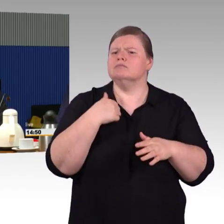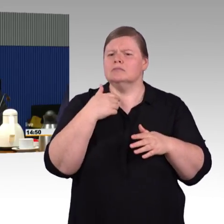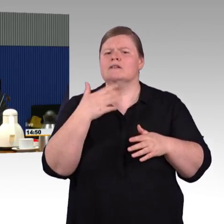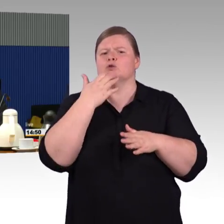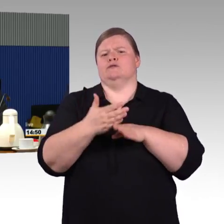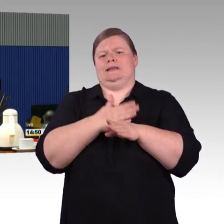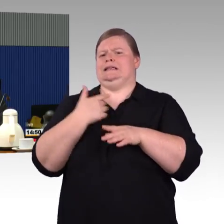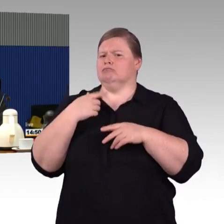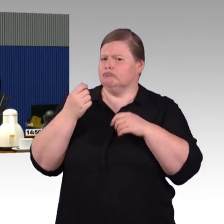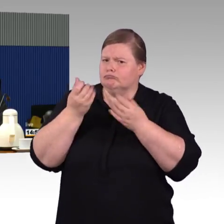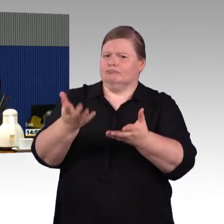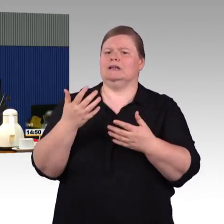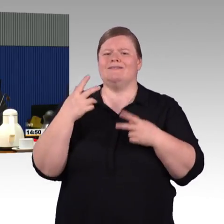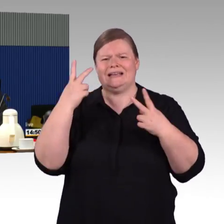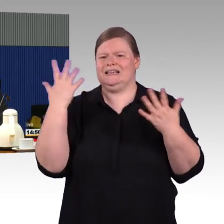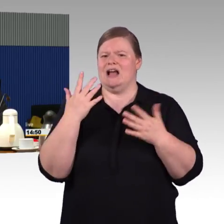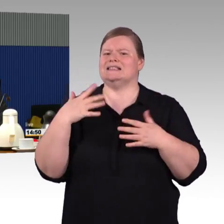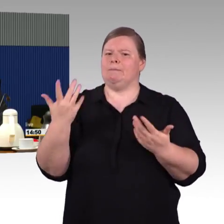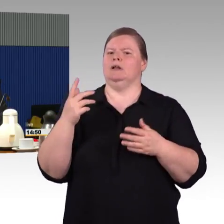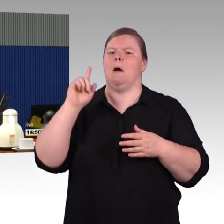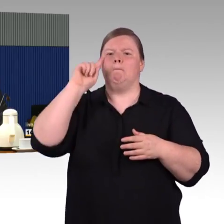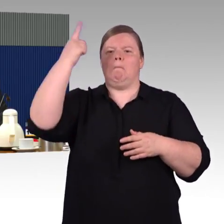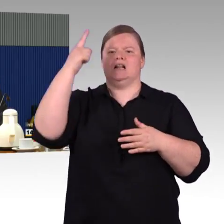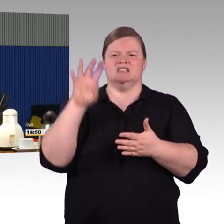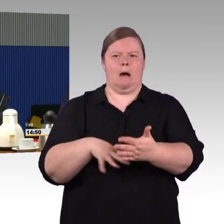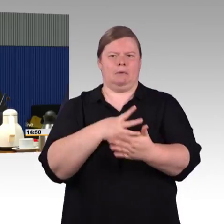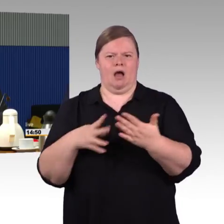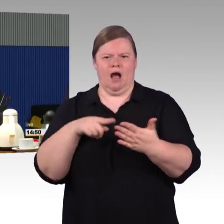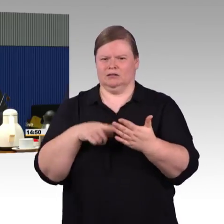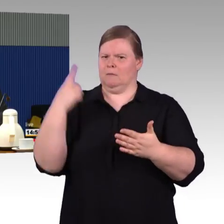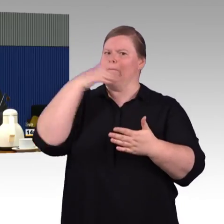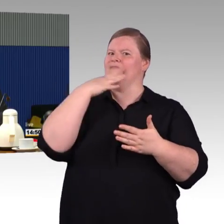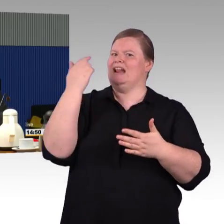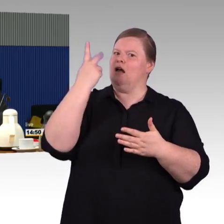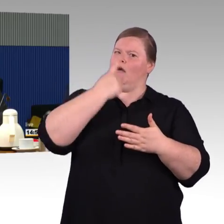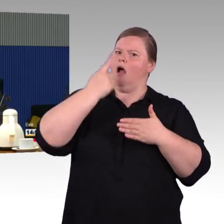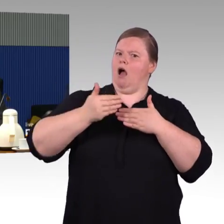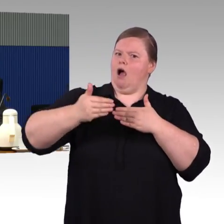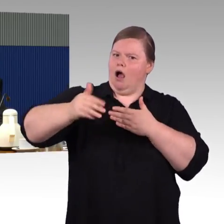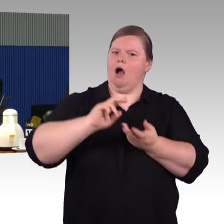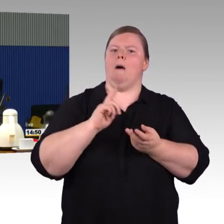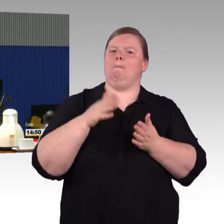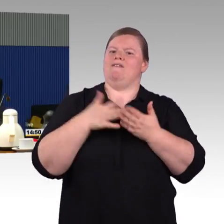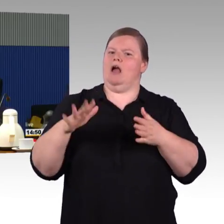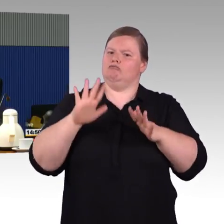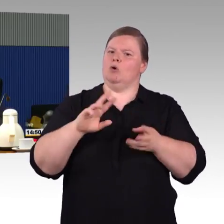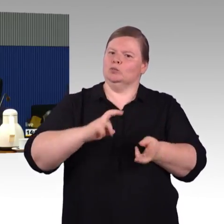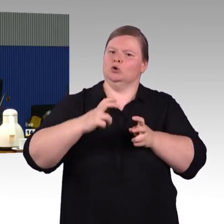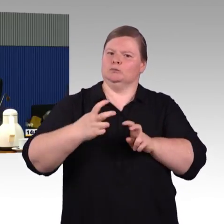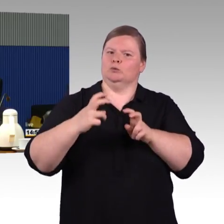zu verwirklichen ist natürlich sehr sehr lange. Wenn aber klar ist, wie die Schritte sind, wie Barrierefreiheit letztendlich umgesetzt wird, ist das,